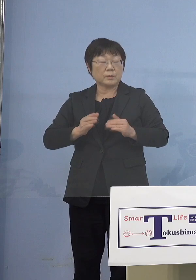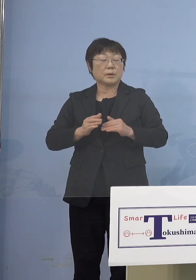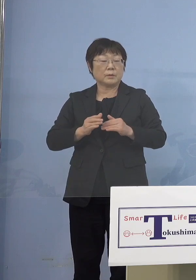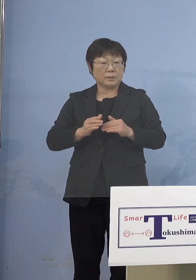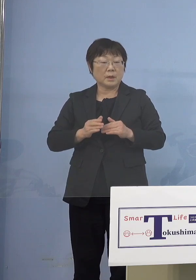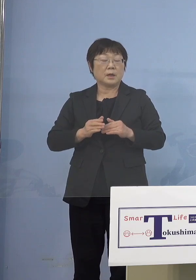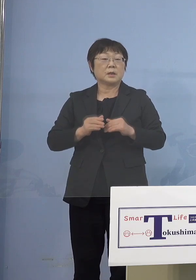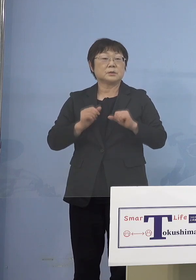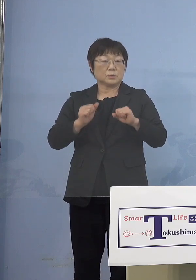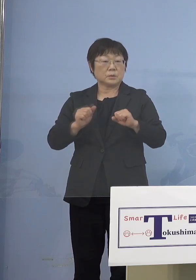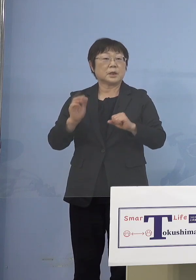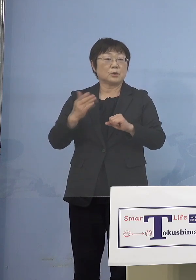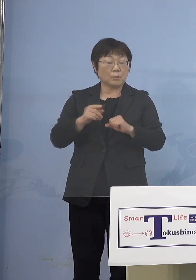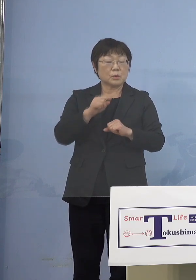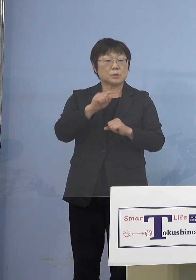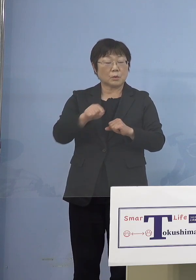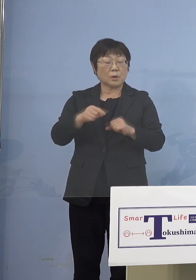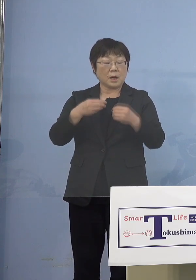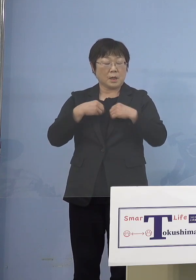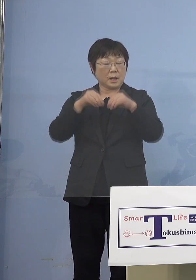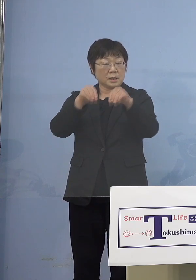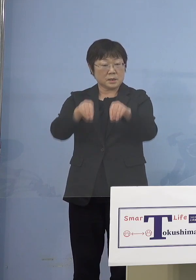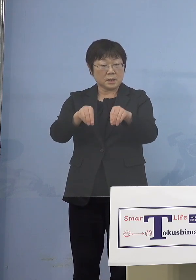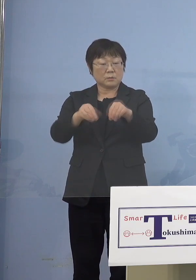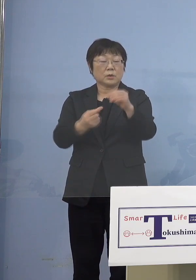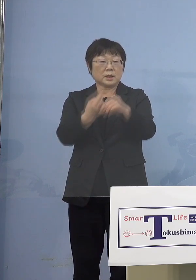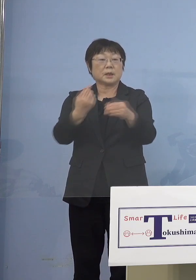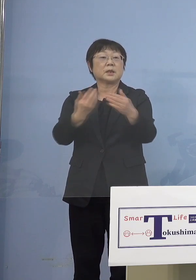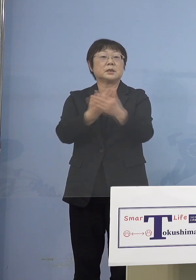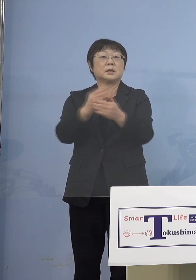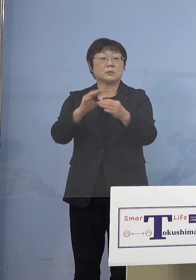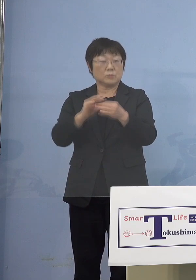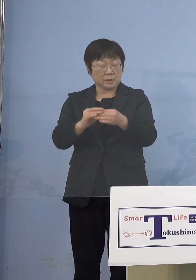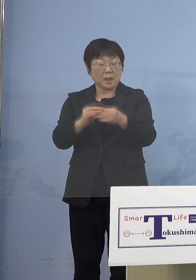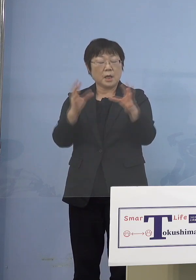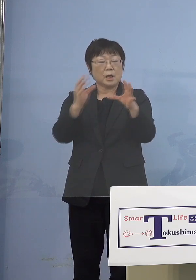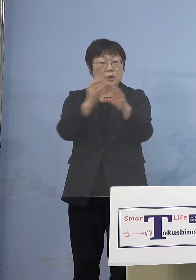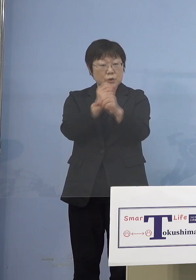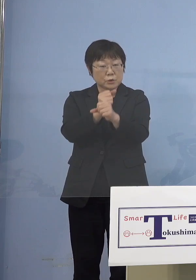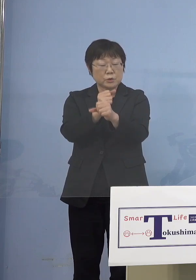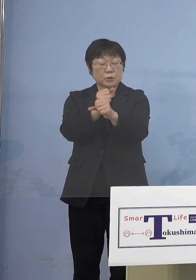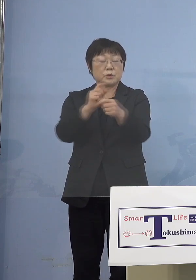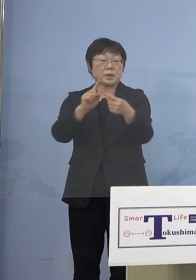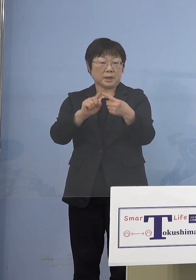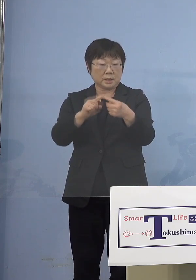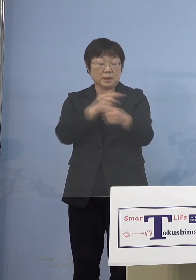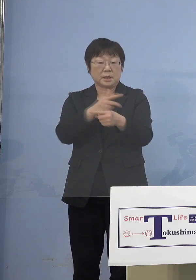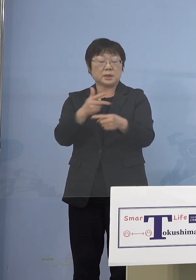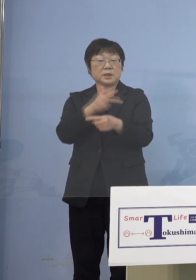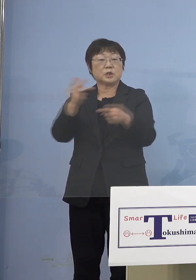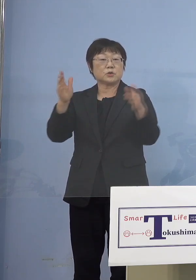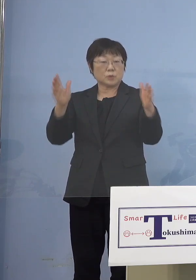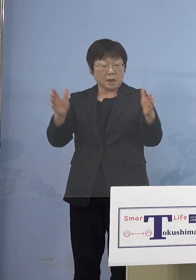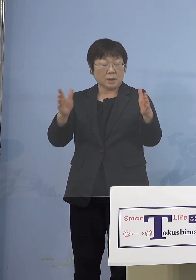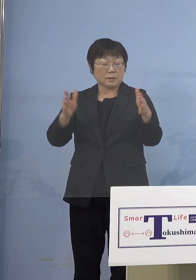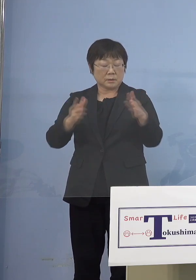ただ実際そこが感染源になってしまった ということであれば 集中してやはり2週間ぐらい 止めていかないことには